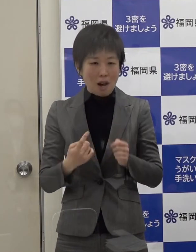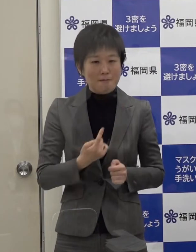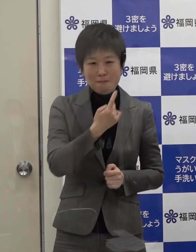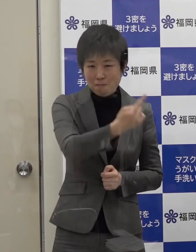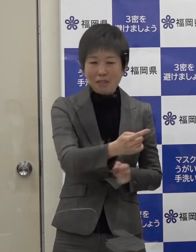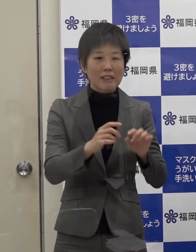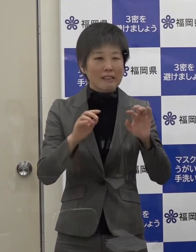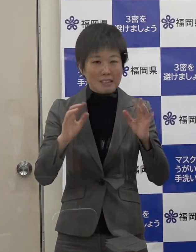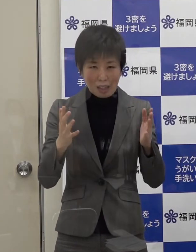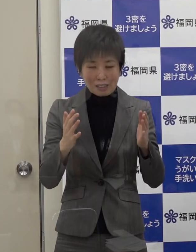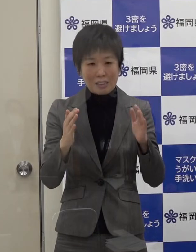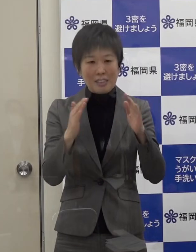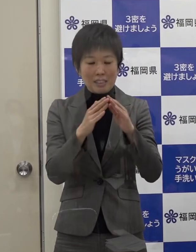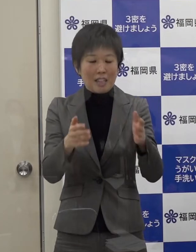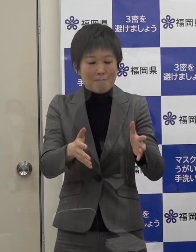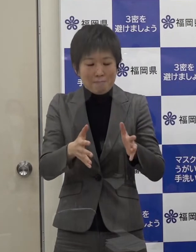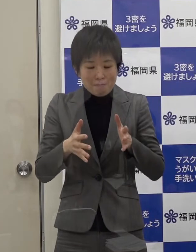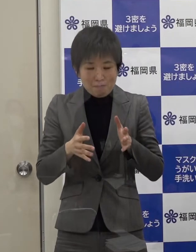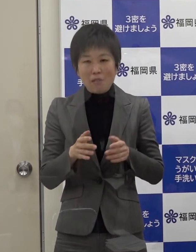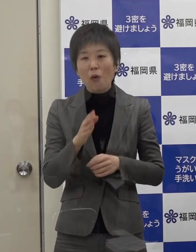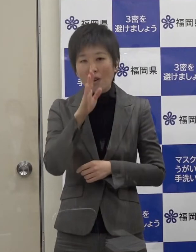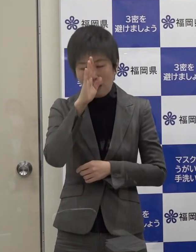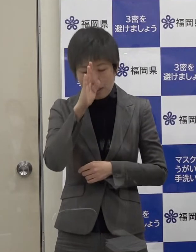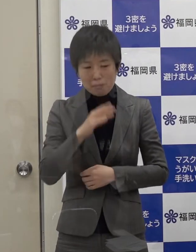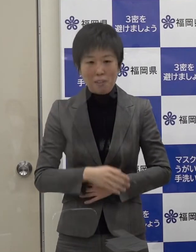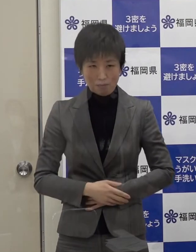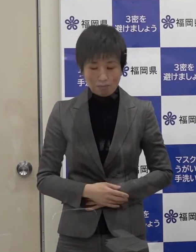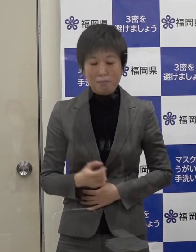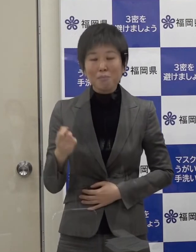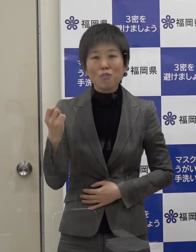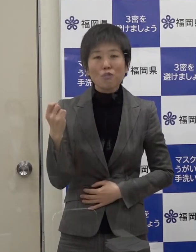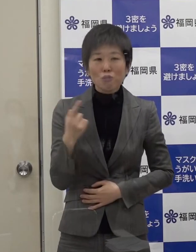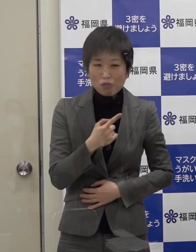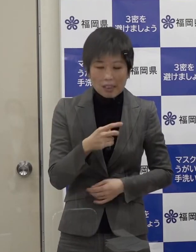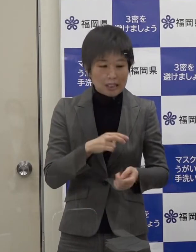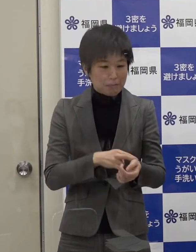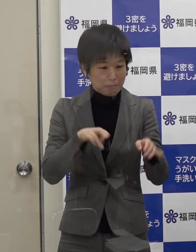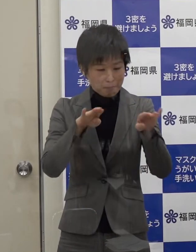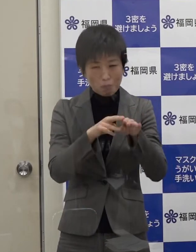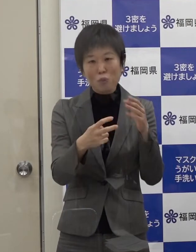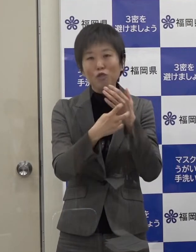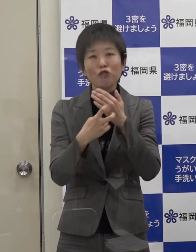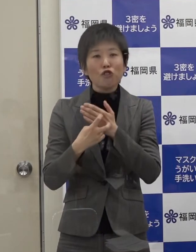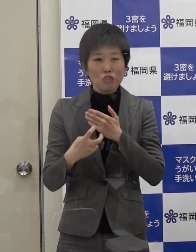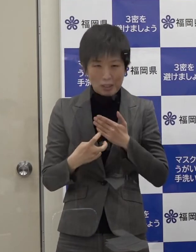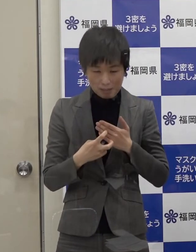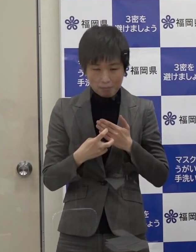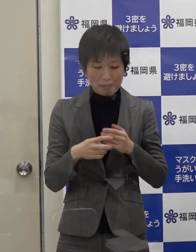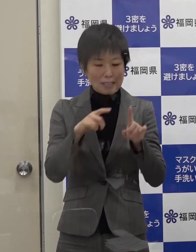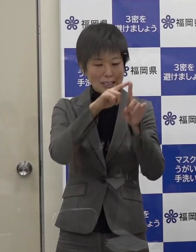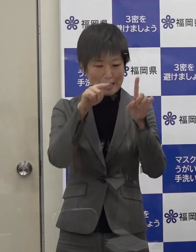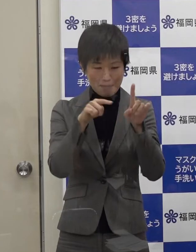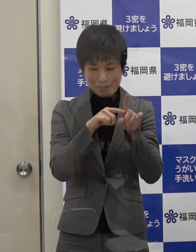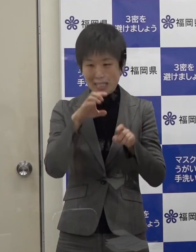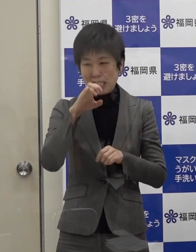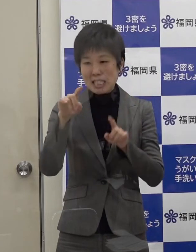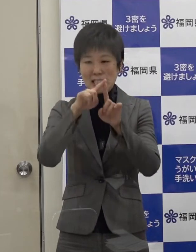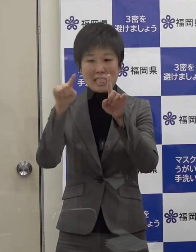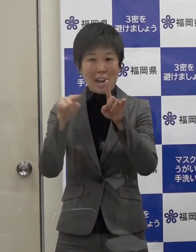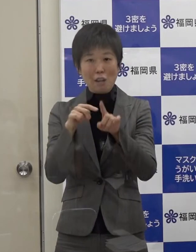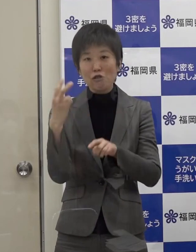そして 積極的に医療機関での受診 ＰＣＲ等の検査を受けていただきたいと思います